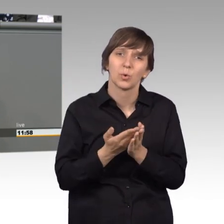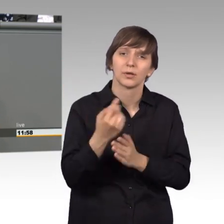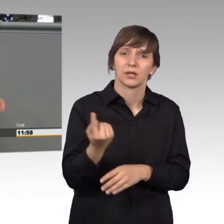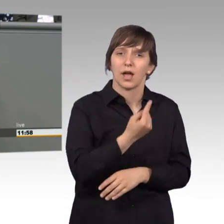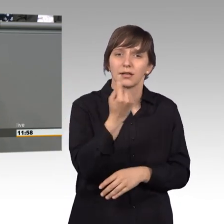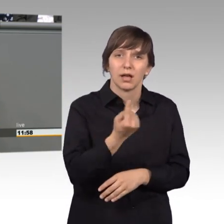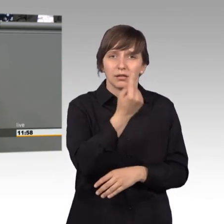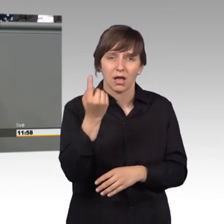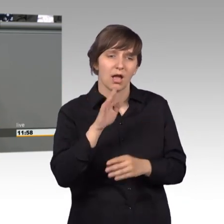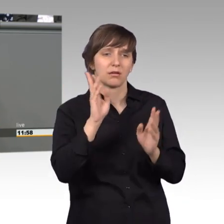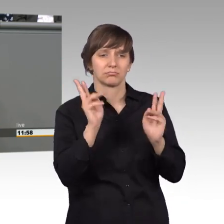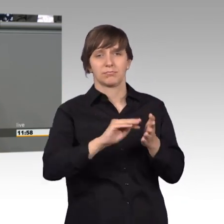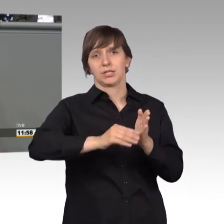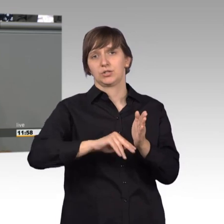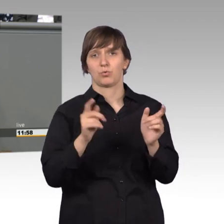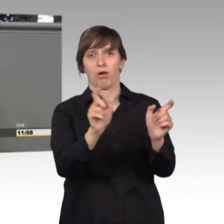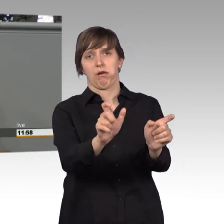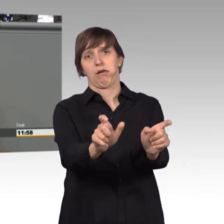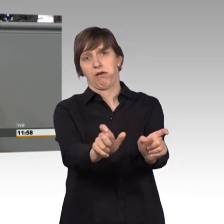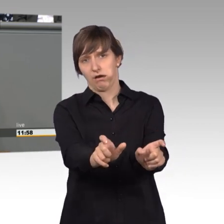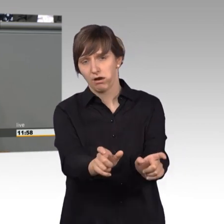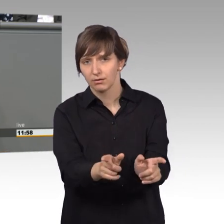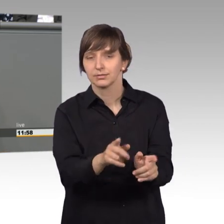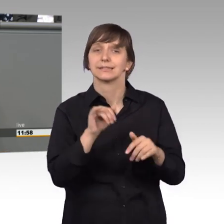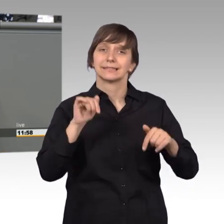blockiert werden. Ich möchte an dieser Stelle herzlich Danke sagen,